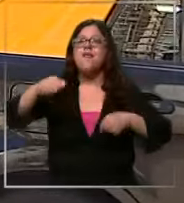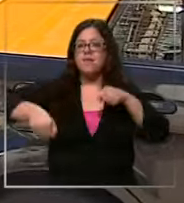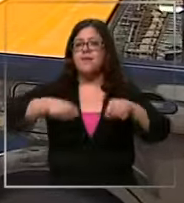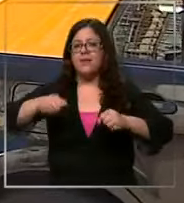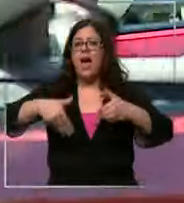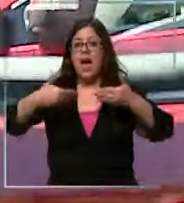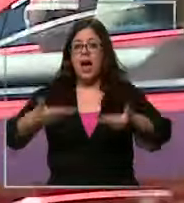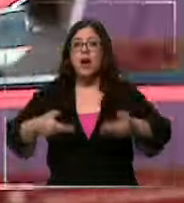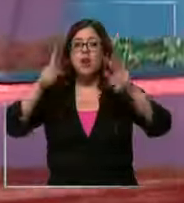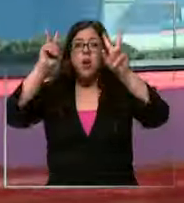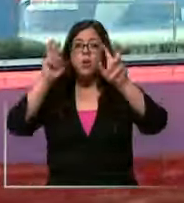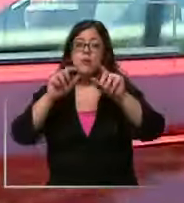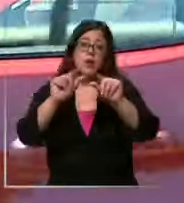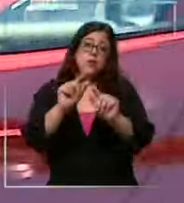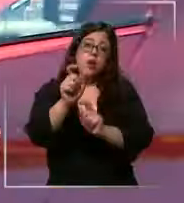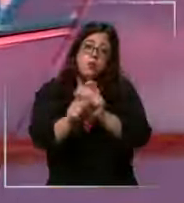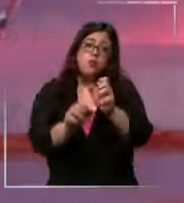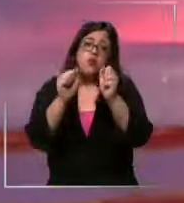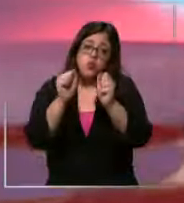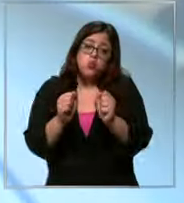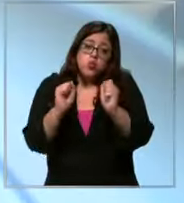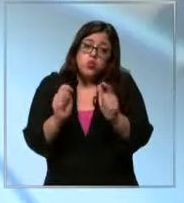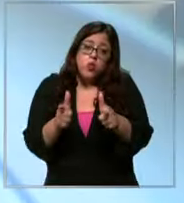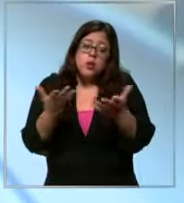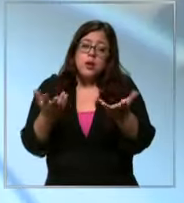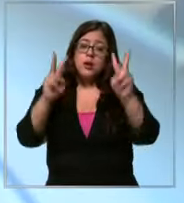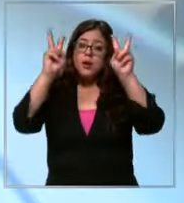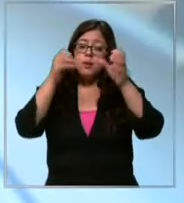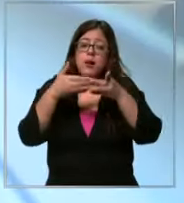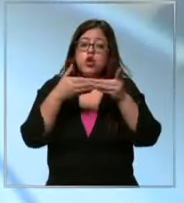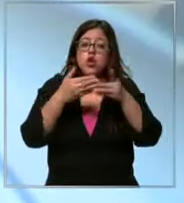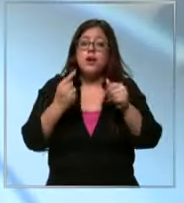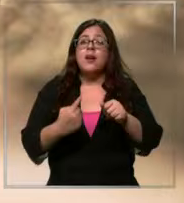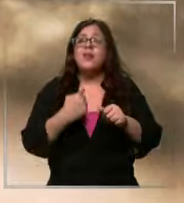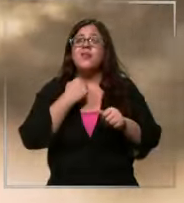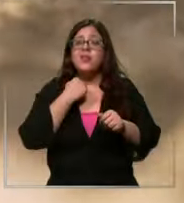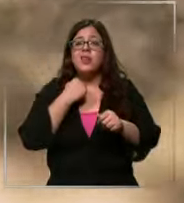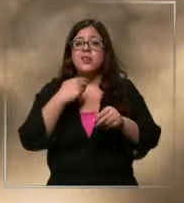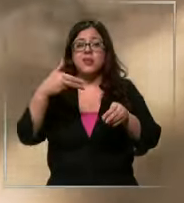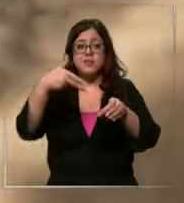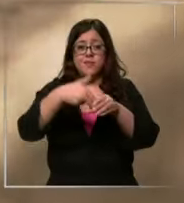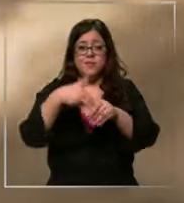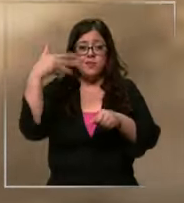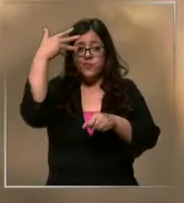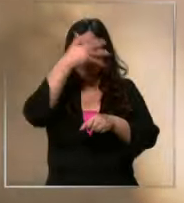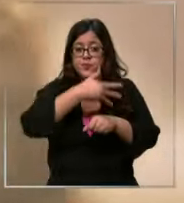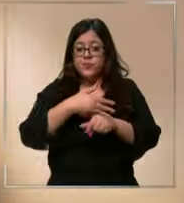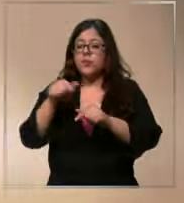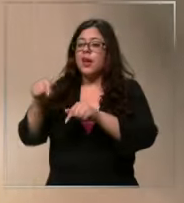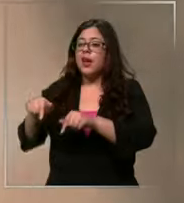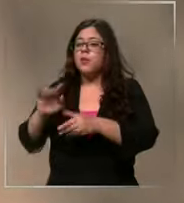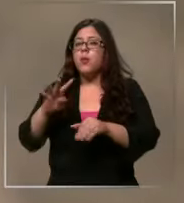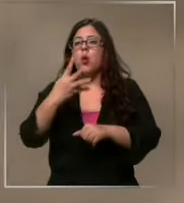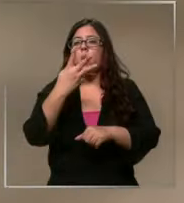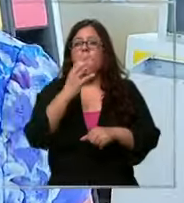privilegio de pocos si consideramos que el dólar afecta a los combustibles son como 40 45 Lucas al